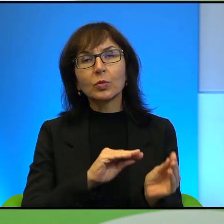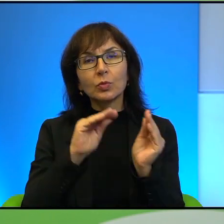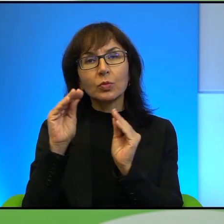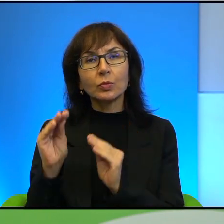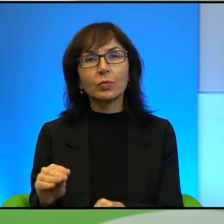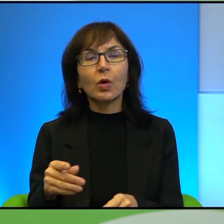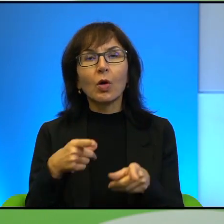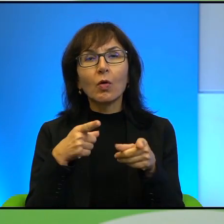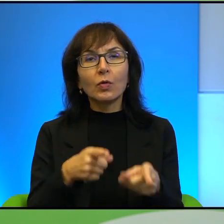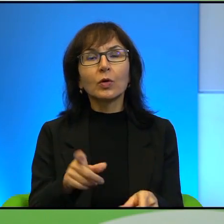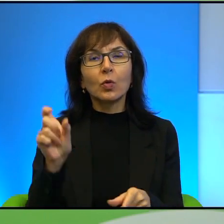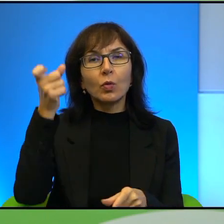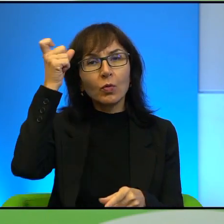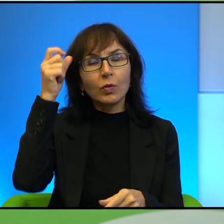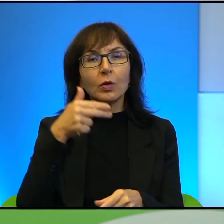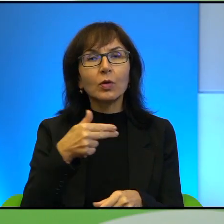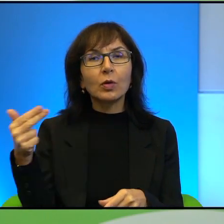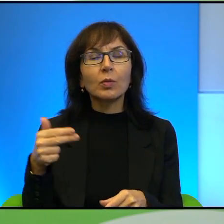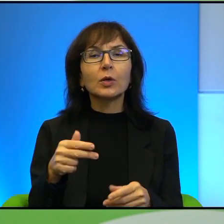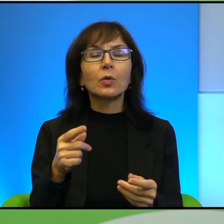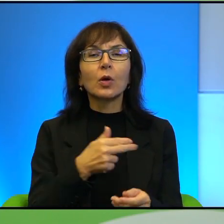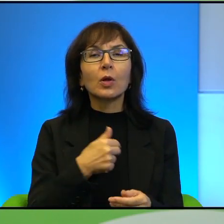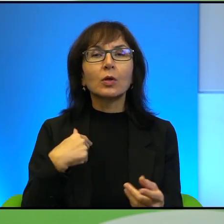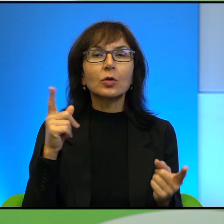w kierunku głównego tematu naszego spotkania, czyli tego konfliktu